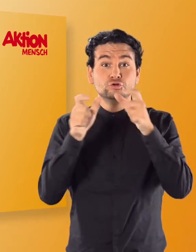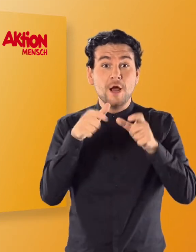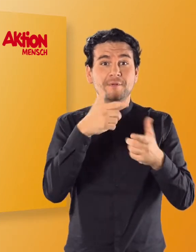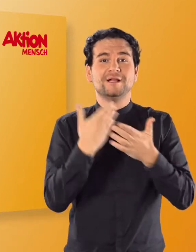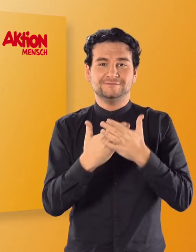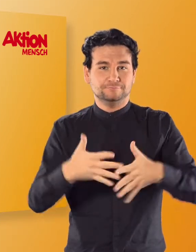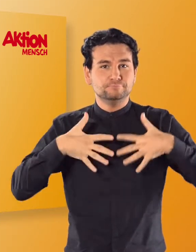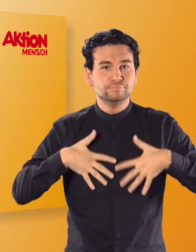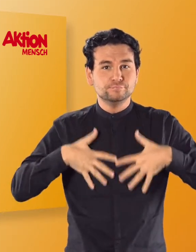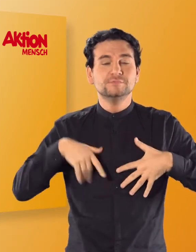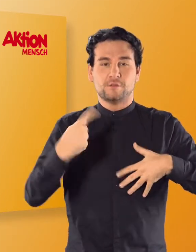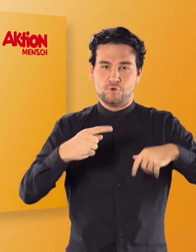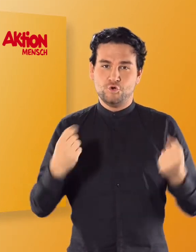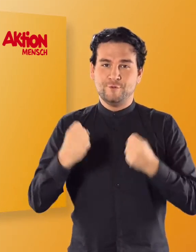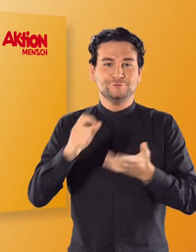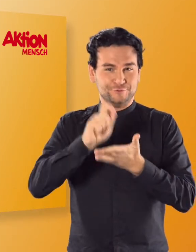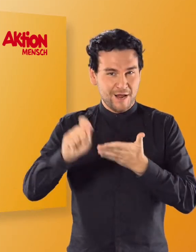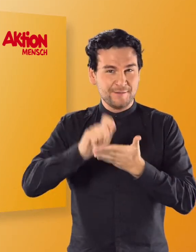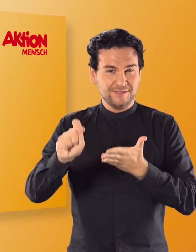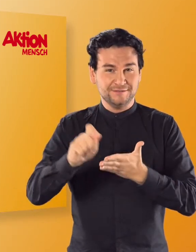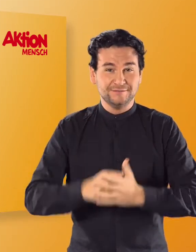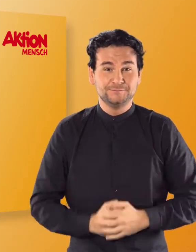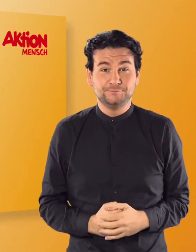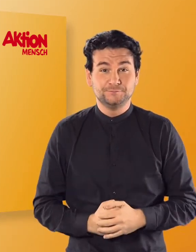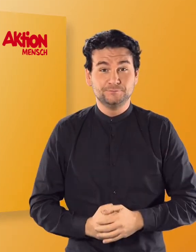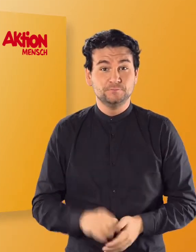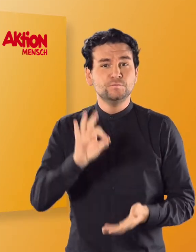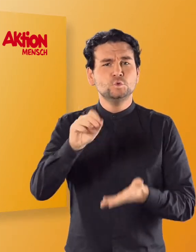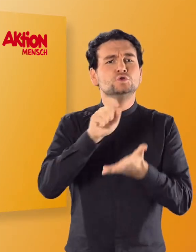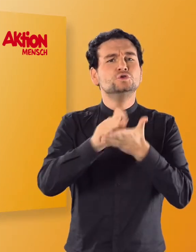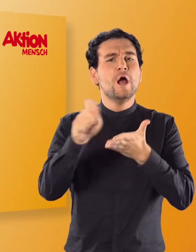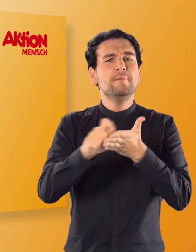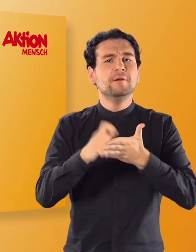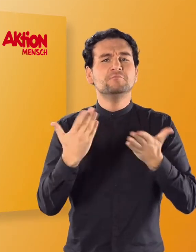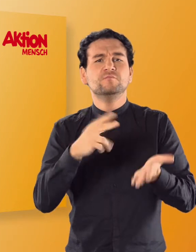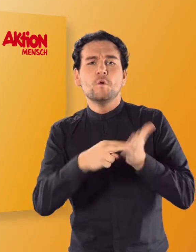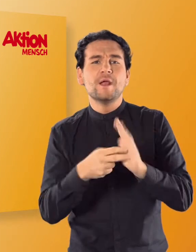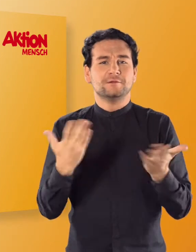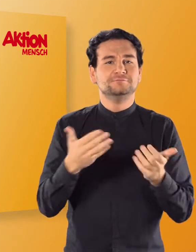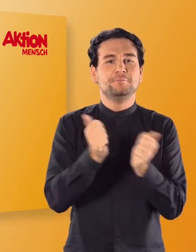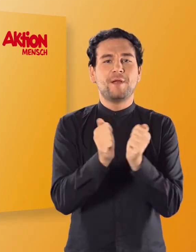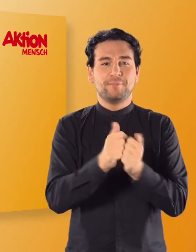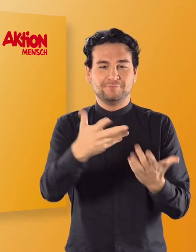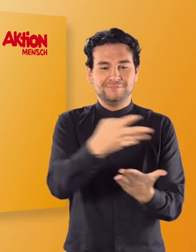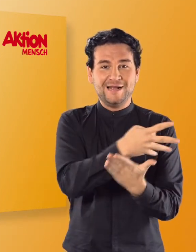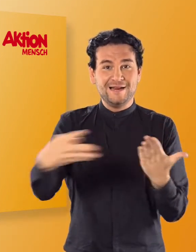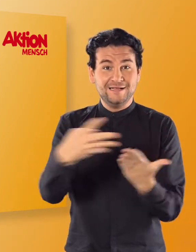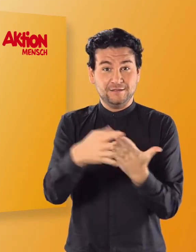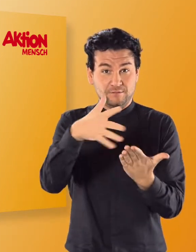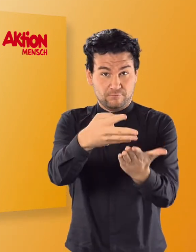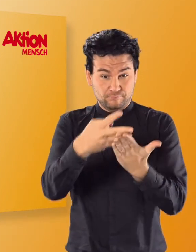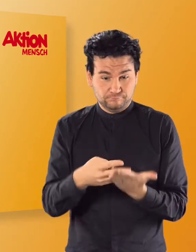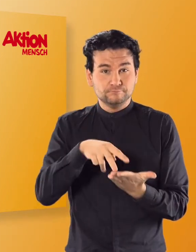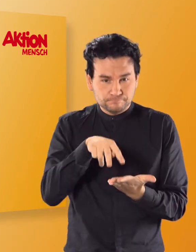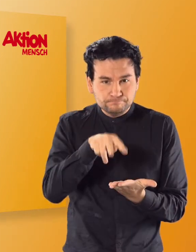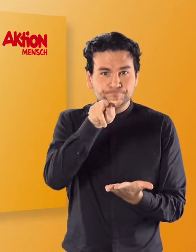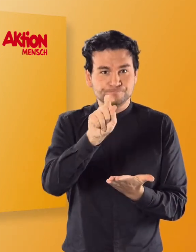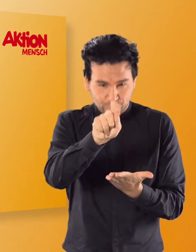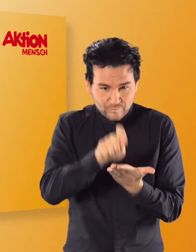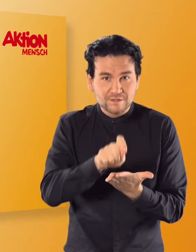übt ihr sie zu schreiben. Haltet dafür ein Linienpapier bereit, auf dem ihr die Buchstaben nachschreiben könnt.